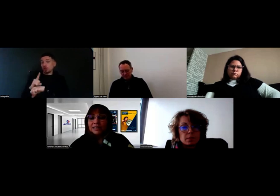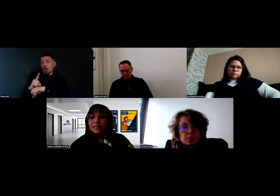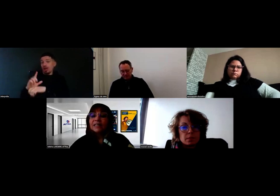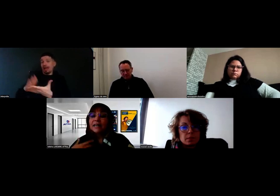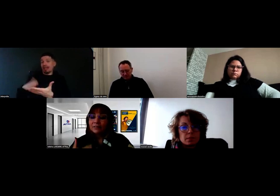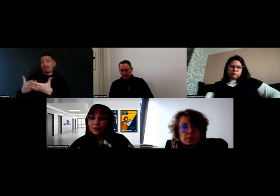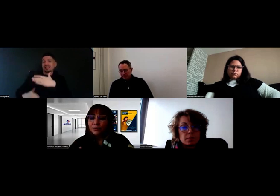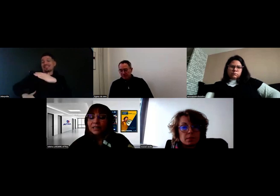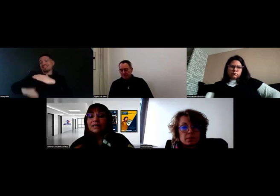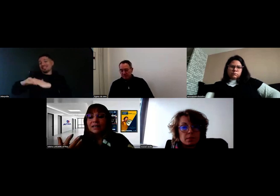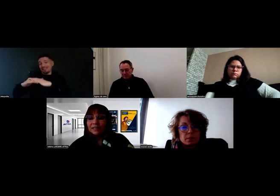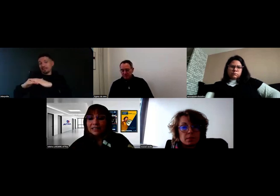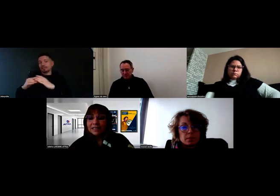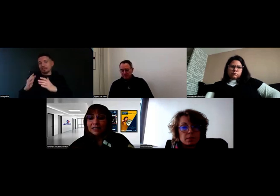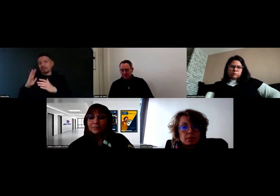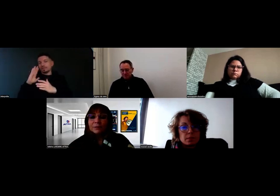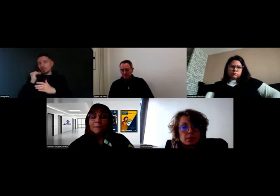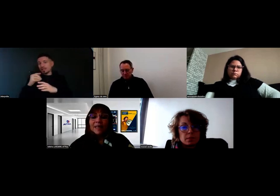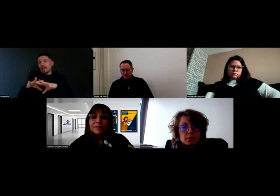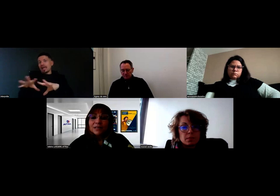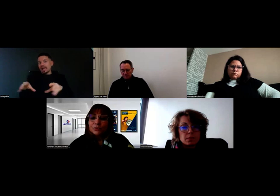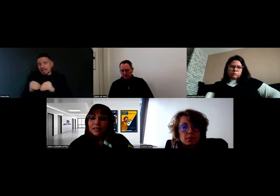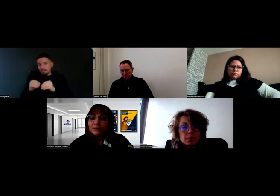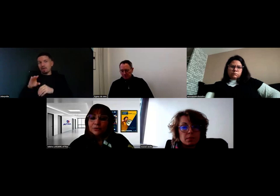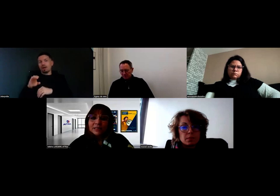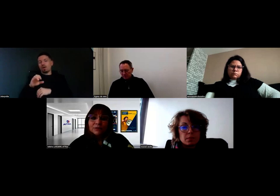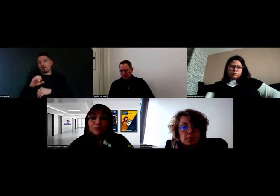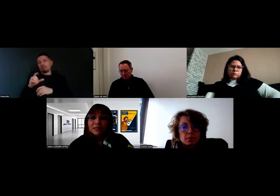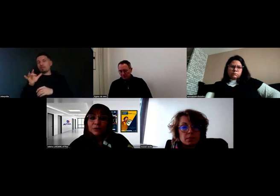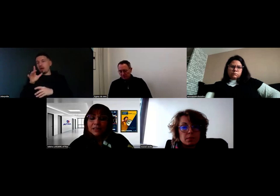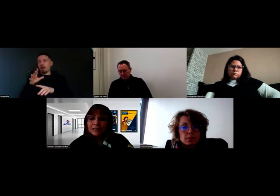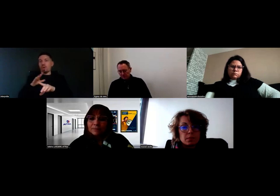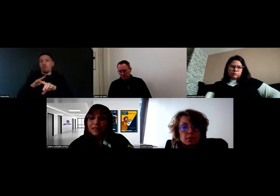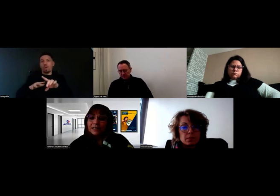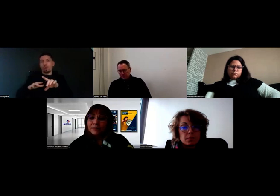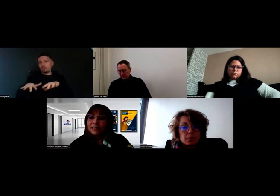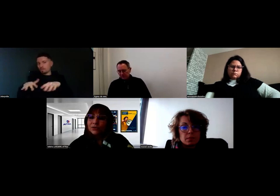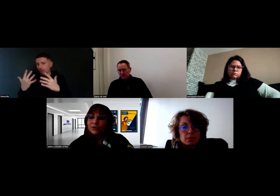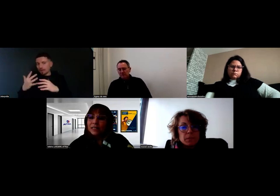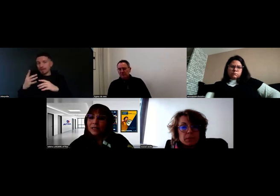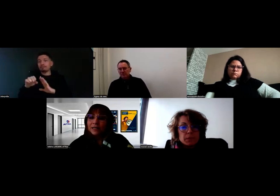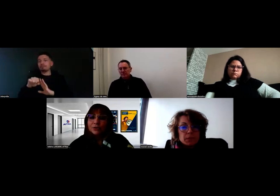Avec Will, avec les équipes, on a donné une priorité à la présence de l'interprète